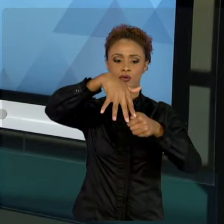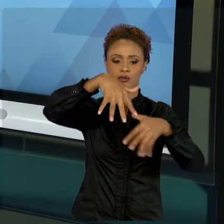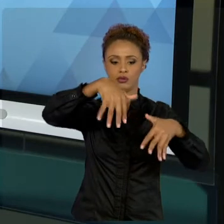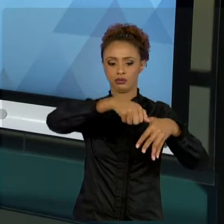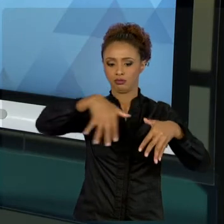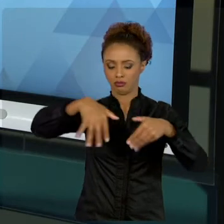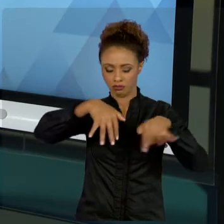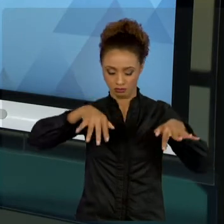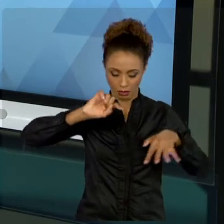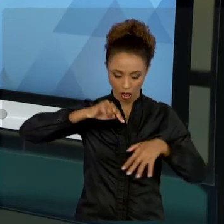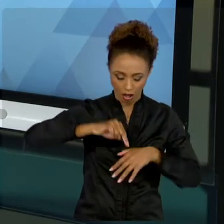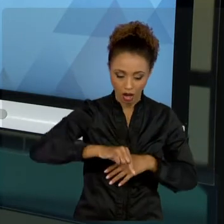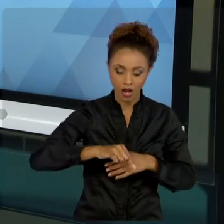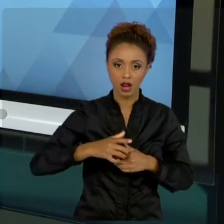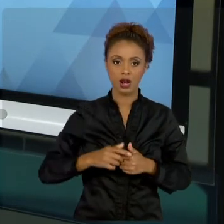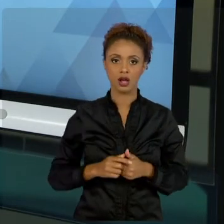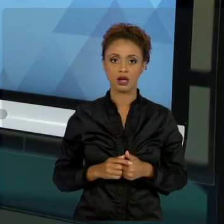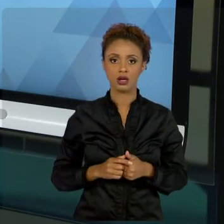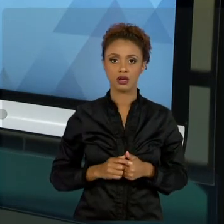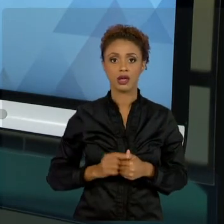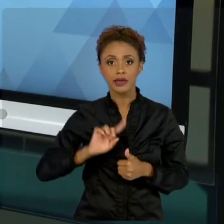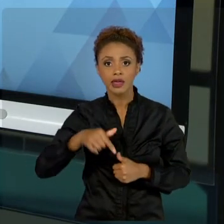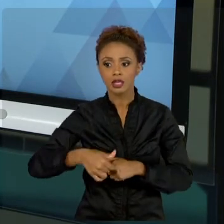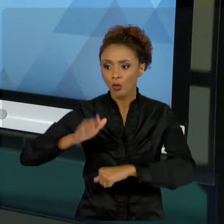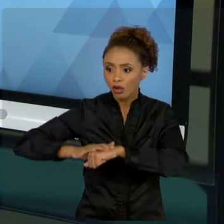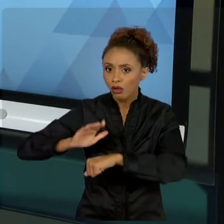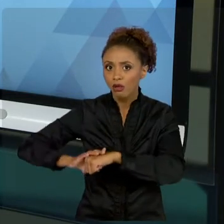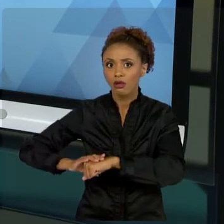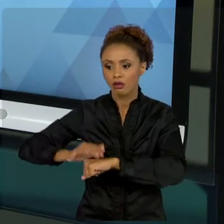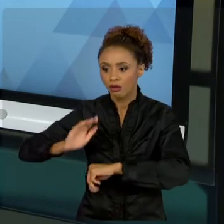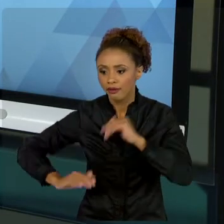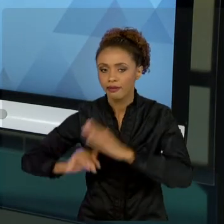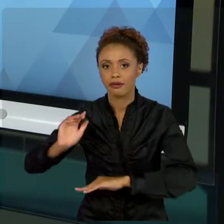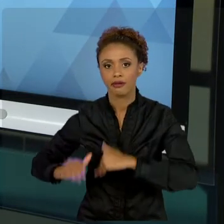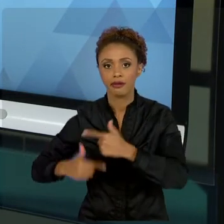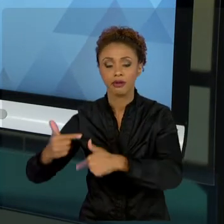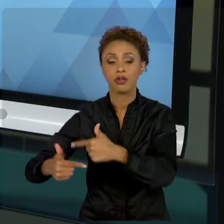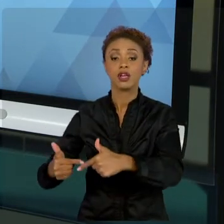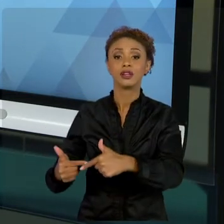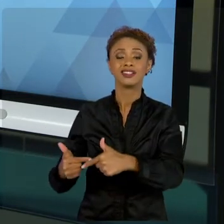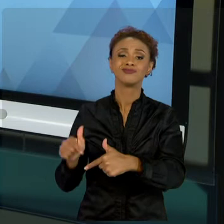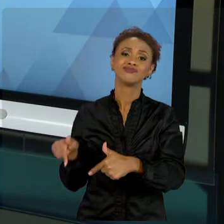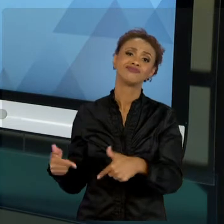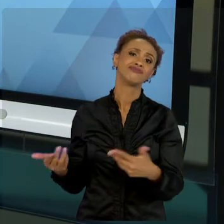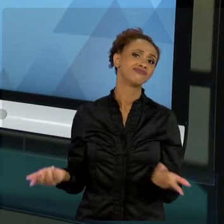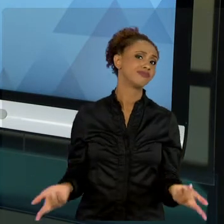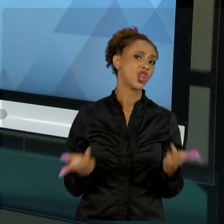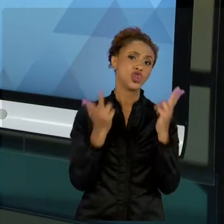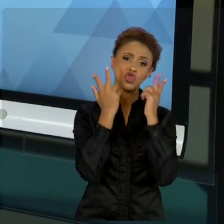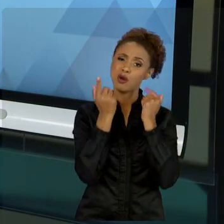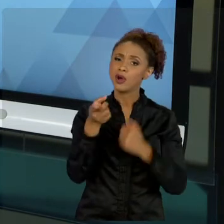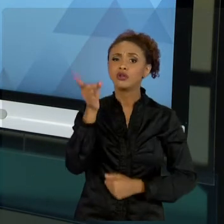MATERIALIZAR ISSO, ISSO É UMA PRÁTICA USUAL, CORRIQUEIRA, VOCÊ TERÁ CONTATO - NÓS TIVEMOS